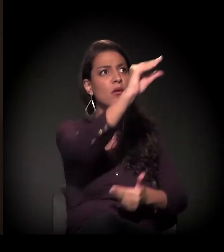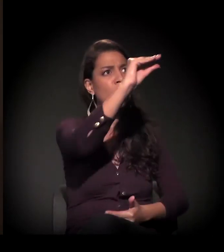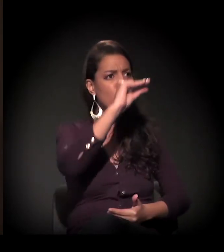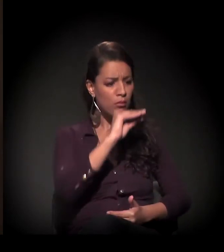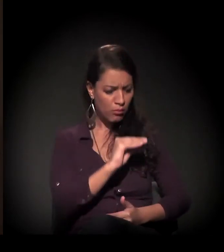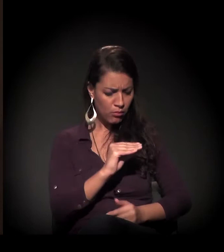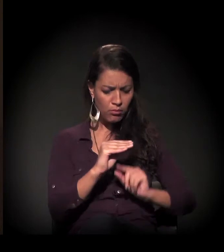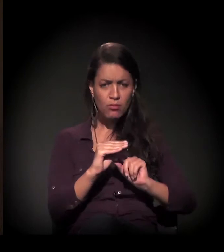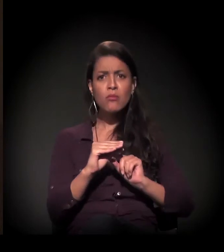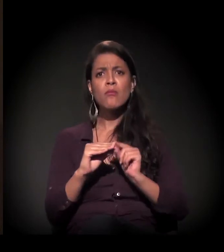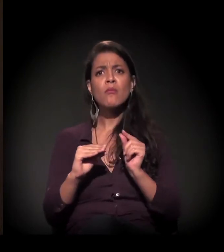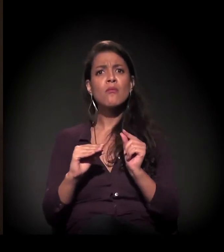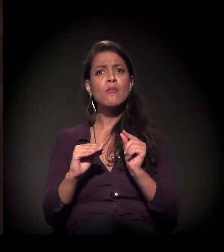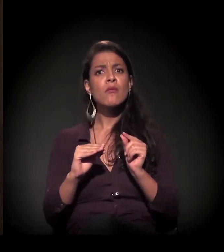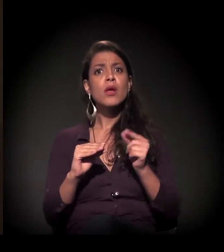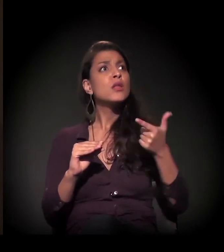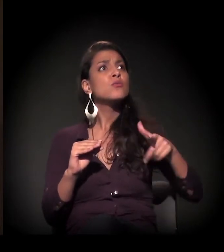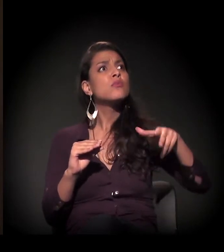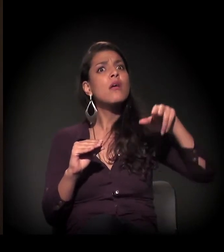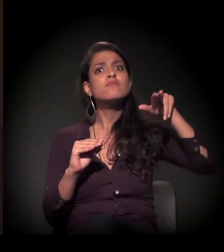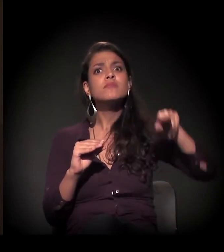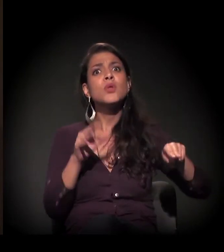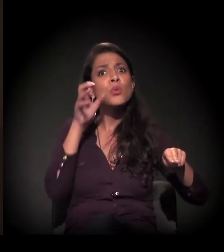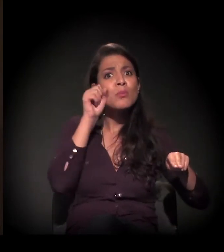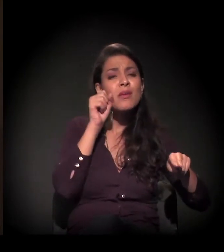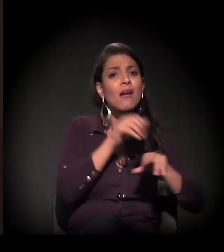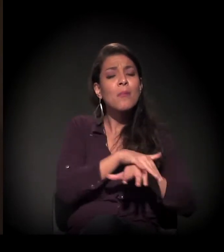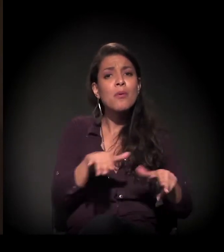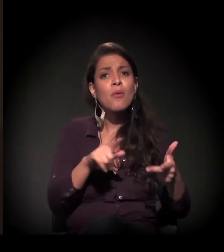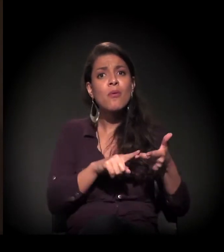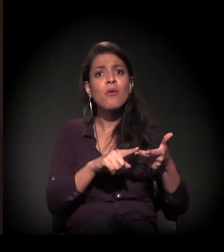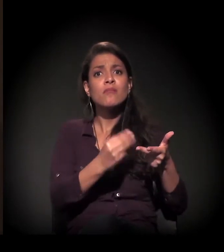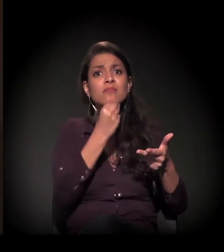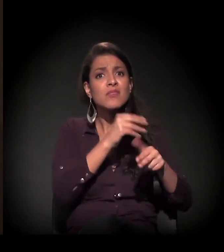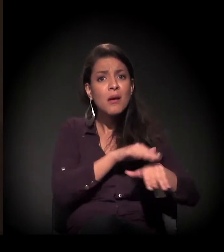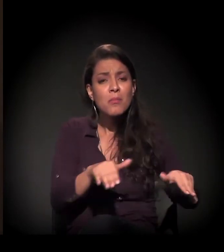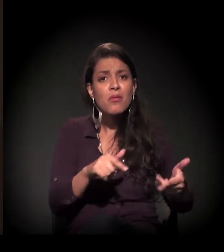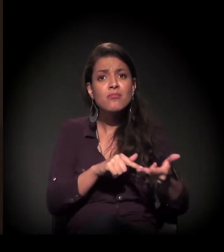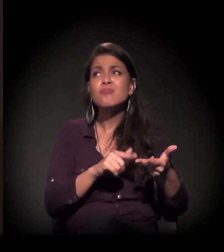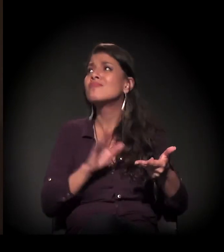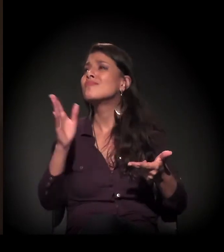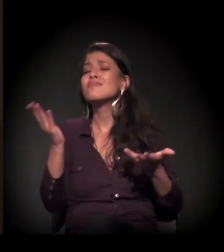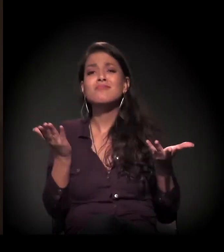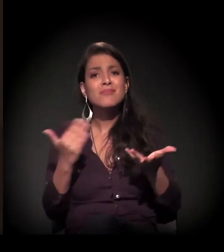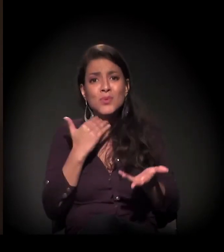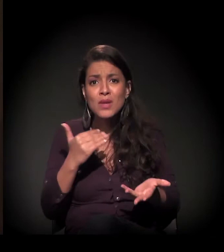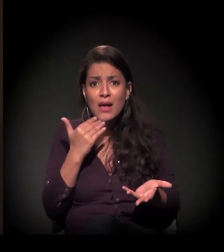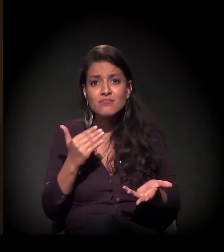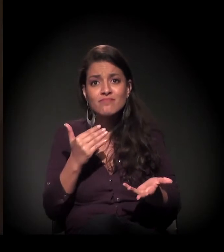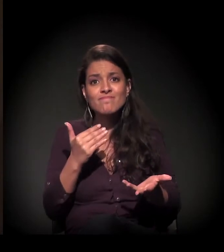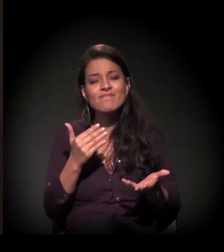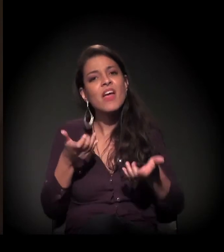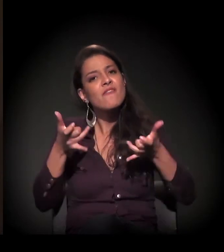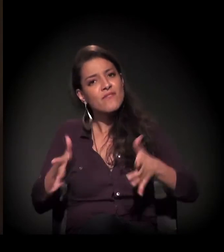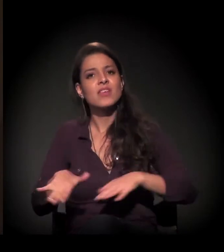sem direito a nada, não tinha mais alojamento e ia para as ruas. A história muito forte do morador de rua...